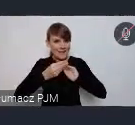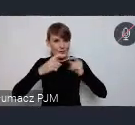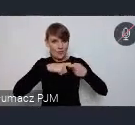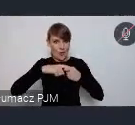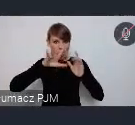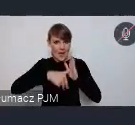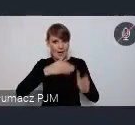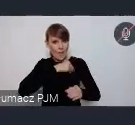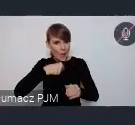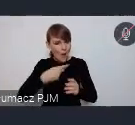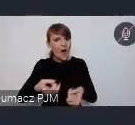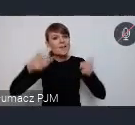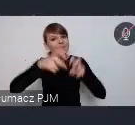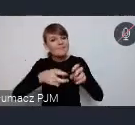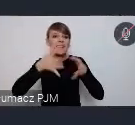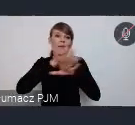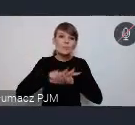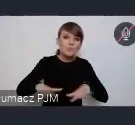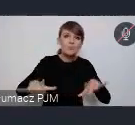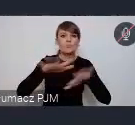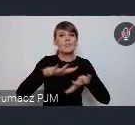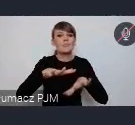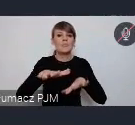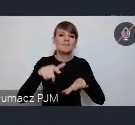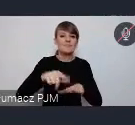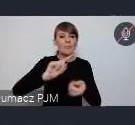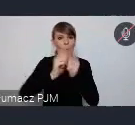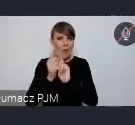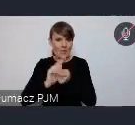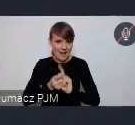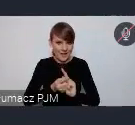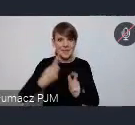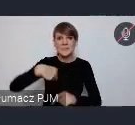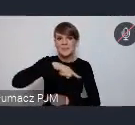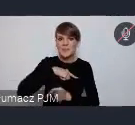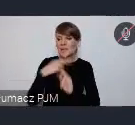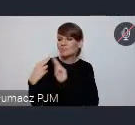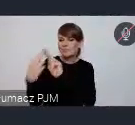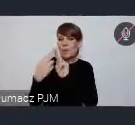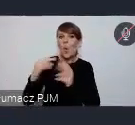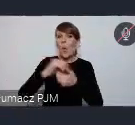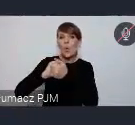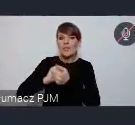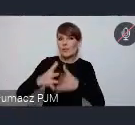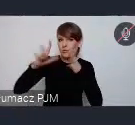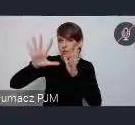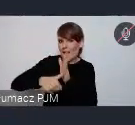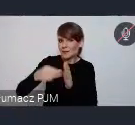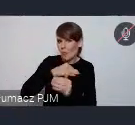pewną przestrzeń do spotkań. Podjęliśmy decyzję wspólnie z Unią Metropolii Polskich, że zachęcimy Państwa